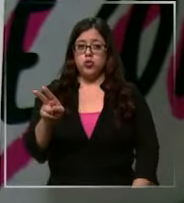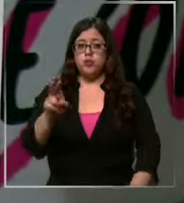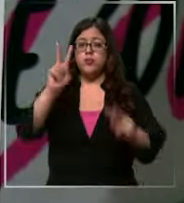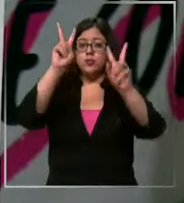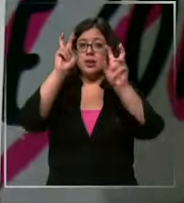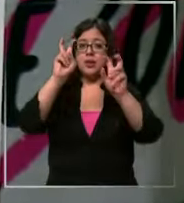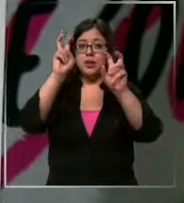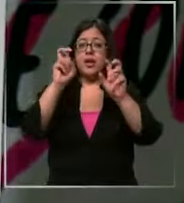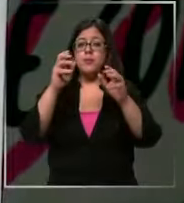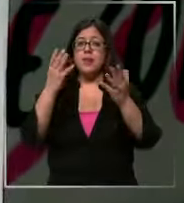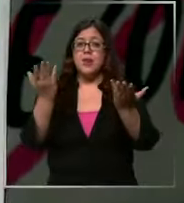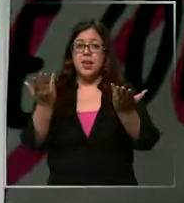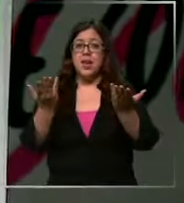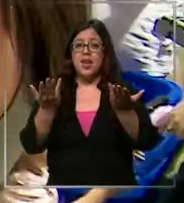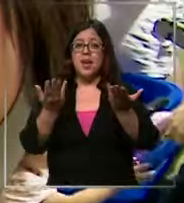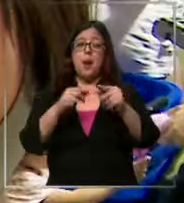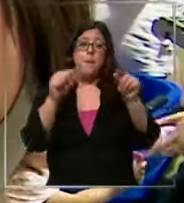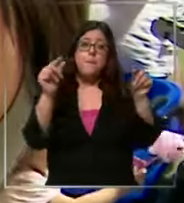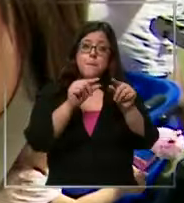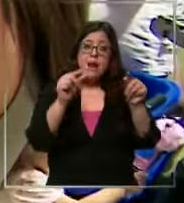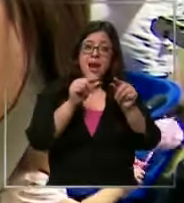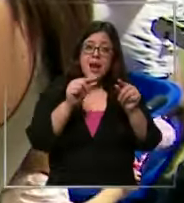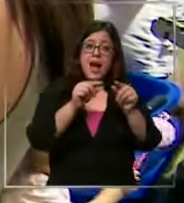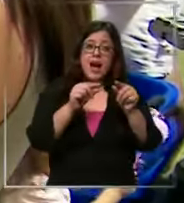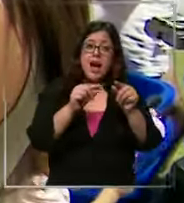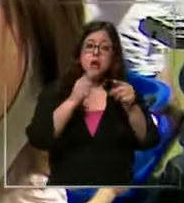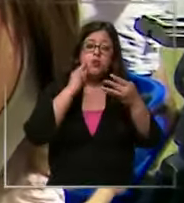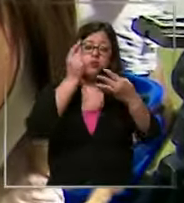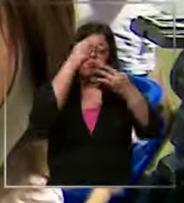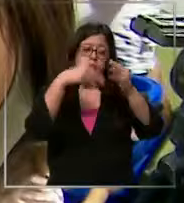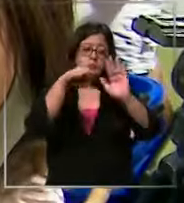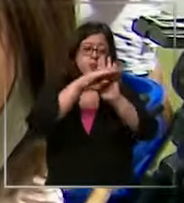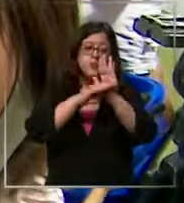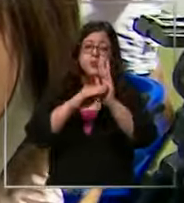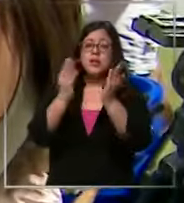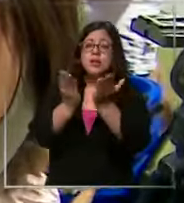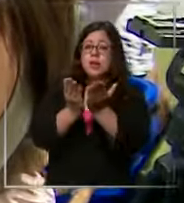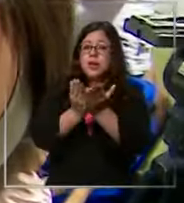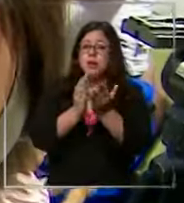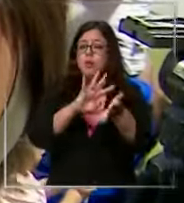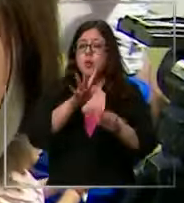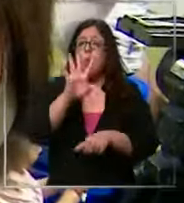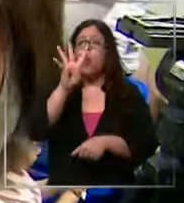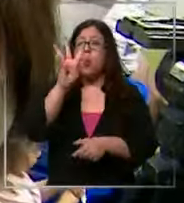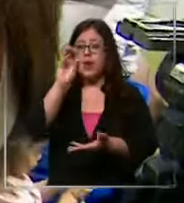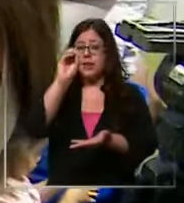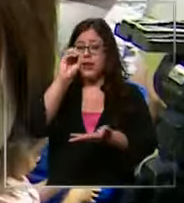más bajo del presupuesto de cada lista escolar podría ser de 40.000 pesos según los expertos